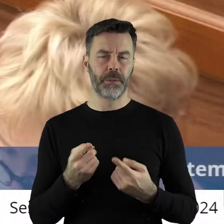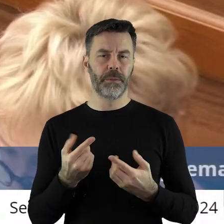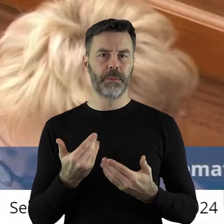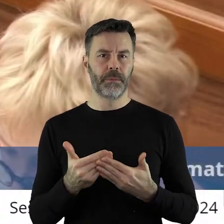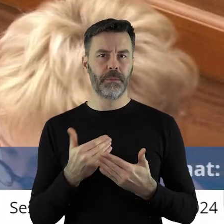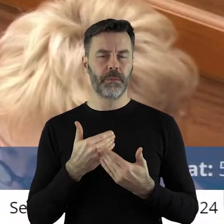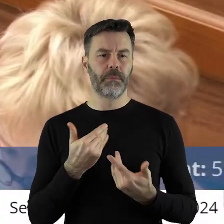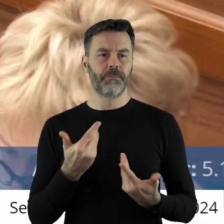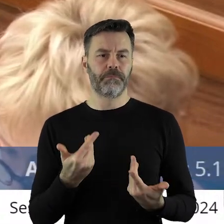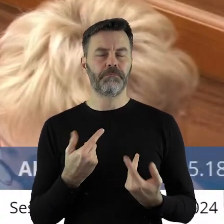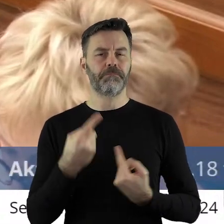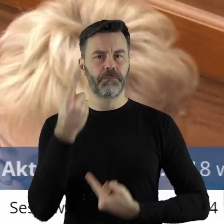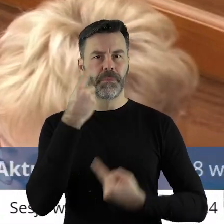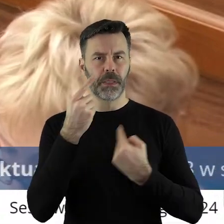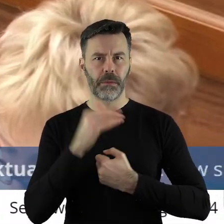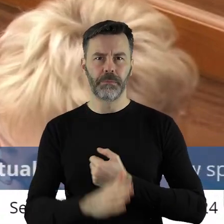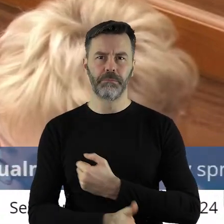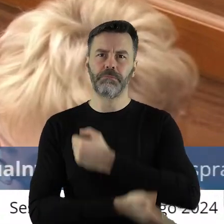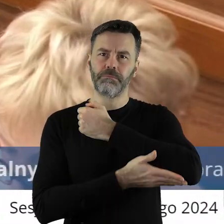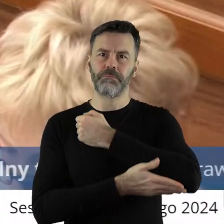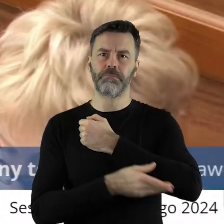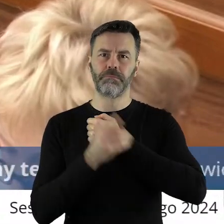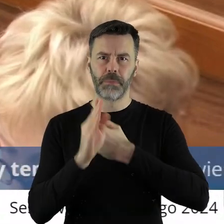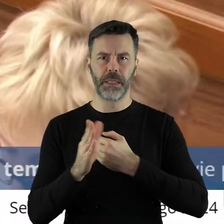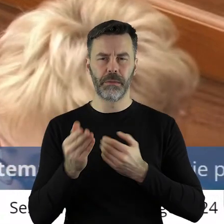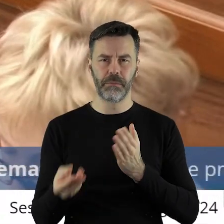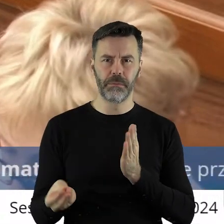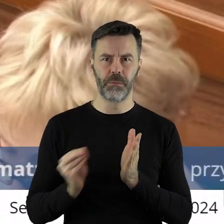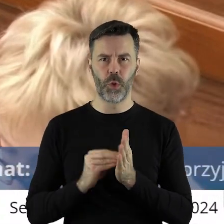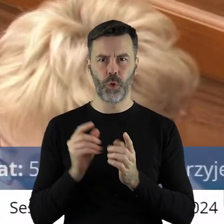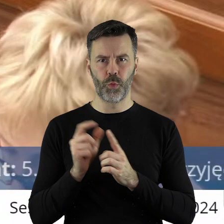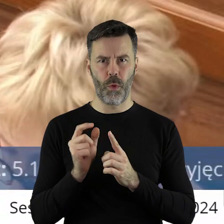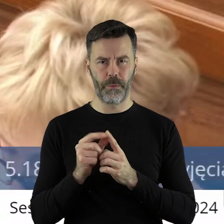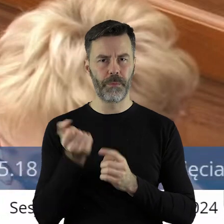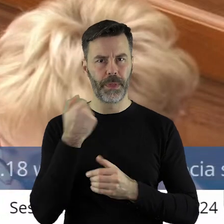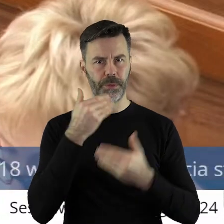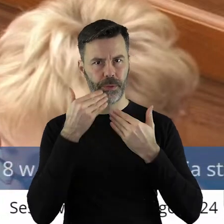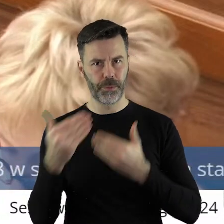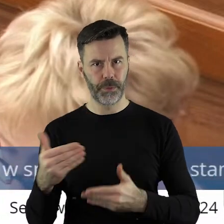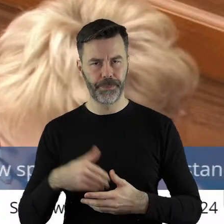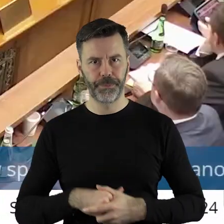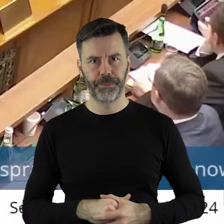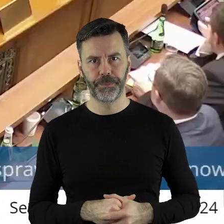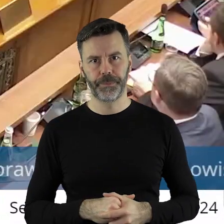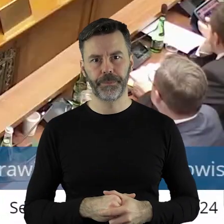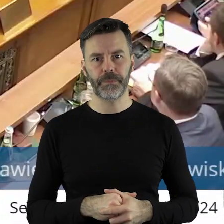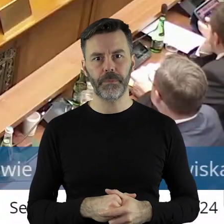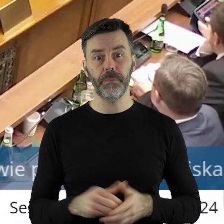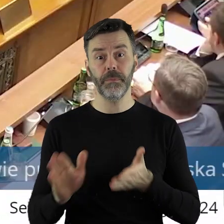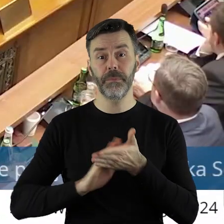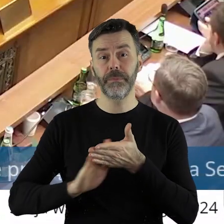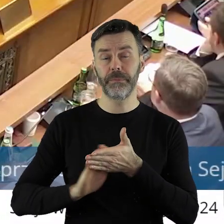że byłoby to wzmocnienie tego stanowiska pod względem także politycznym. Dziękuję bardzo.